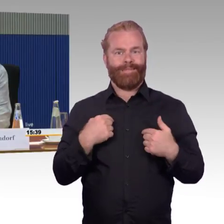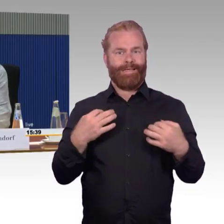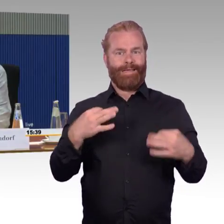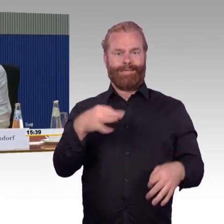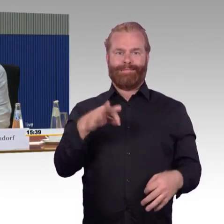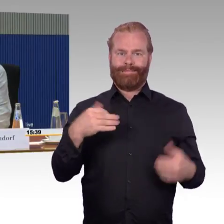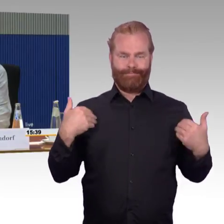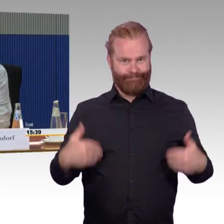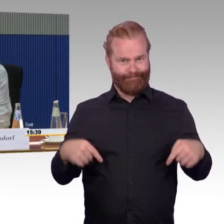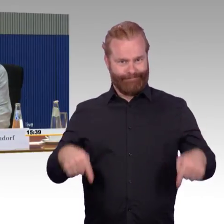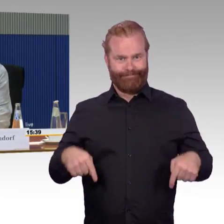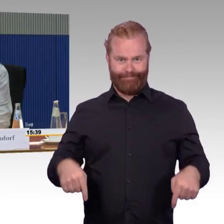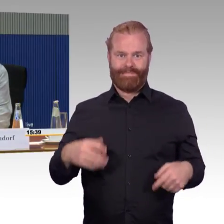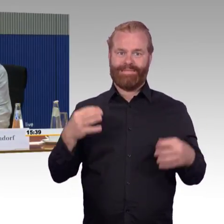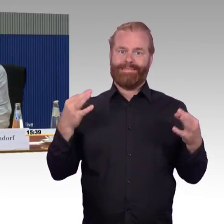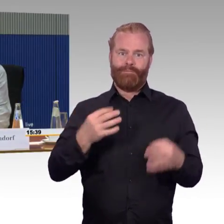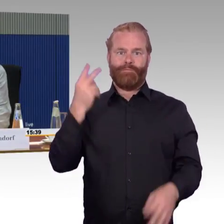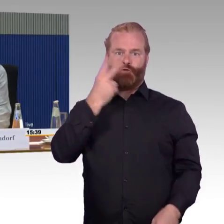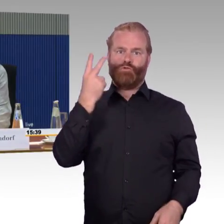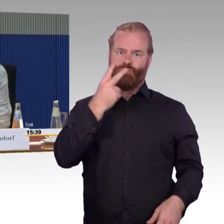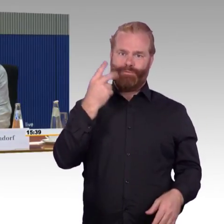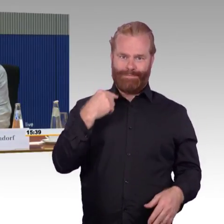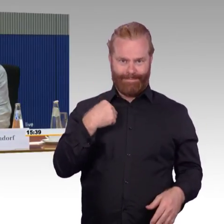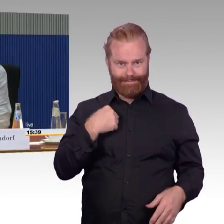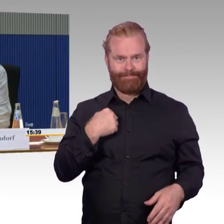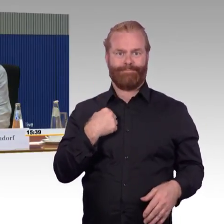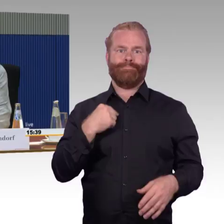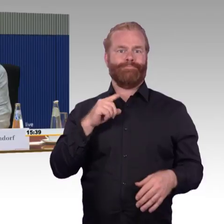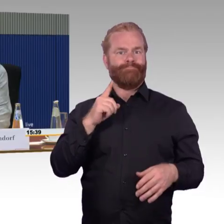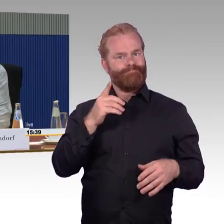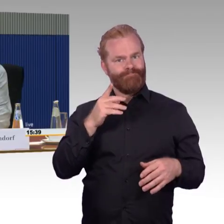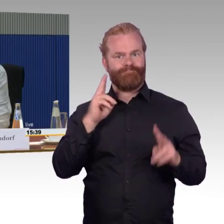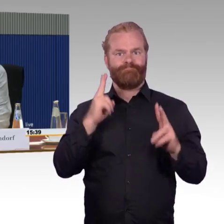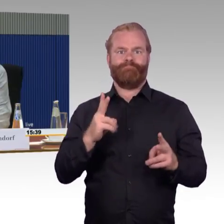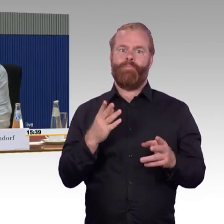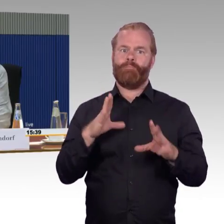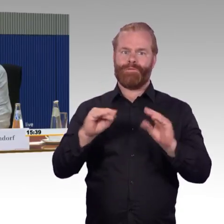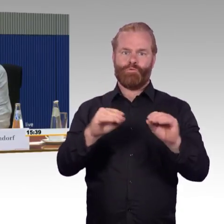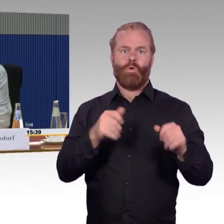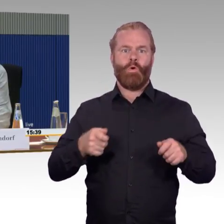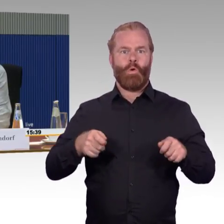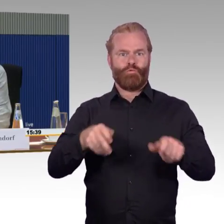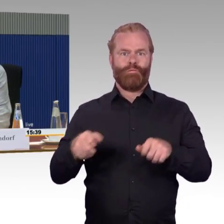dass meine Kritiken, die ich geäußert habe und die ich auch umfangreich dargestellt habe, in regelmäßigen Fällen nicht gegen die Bahn